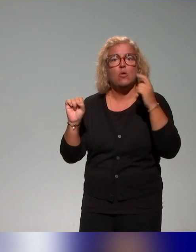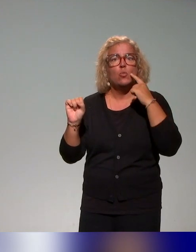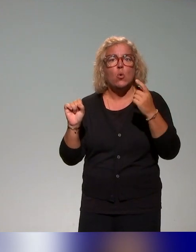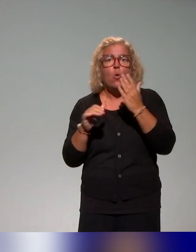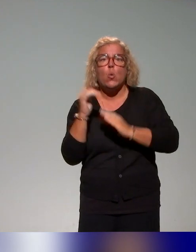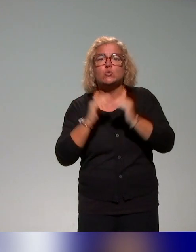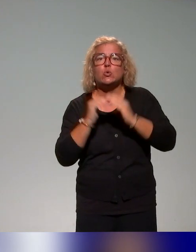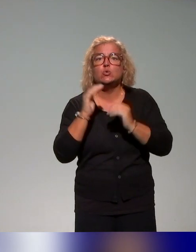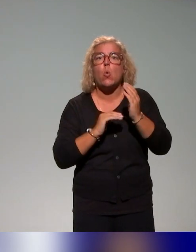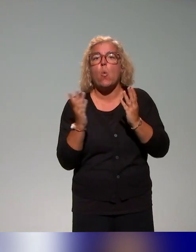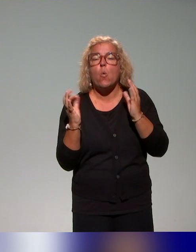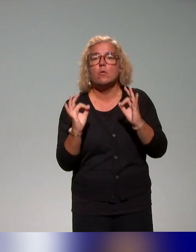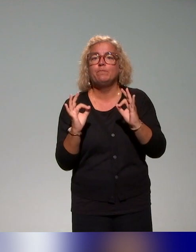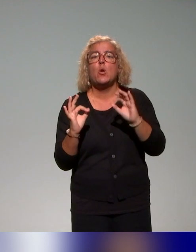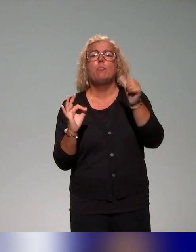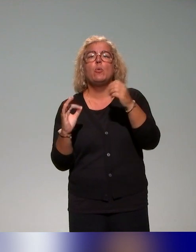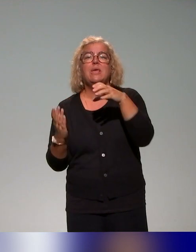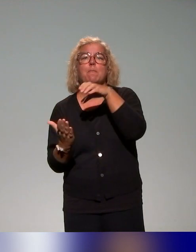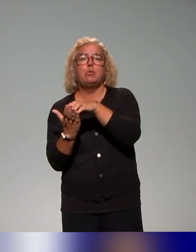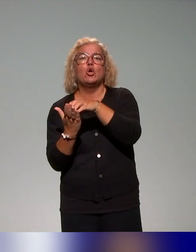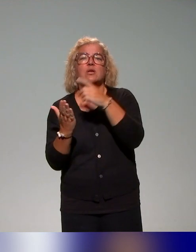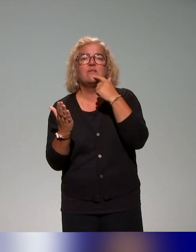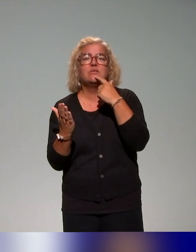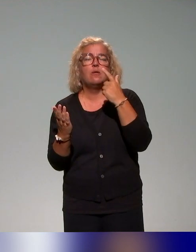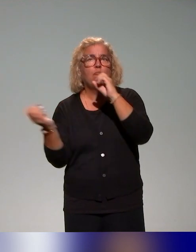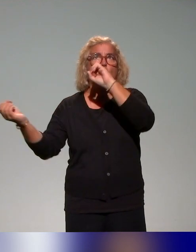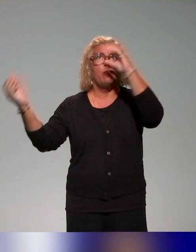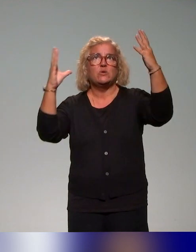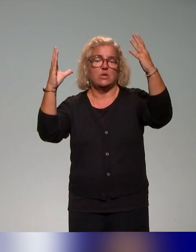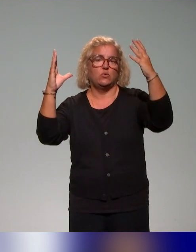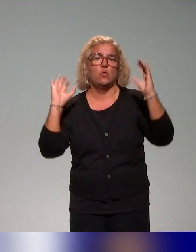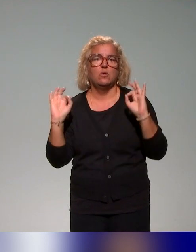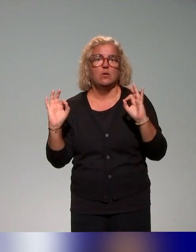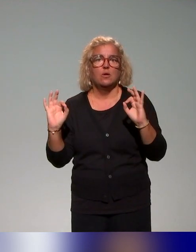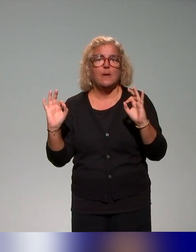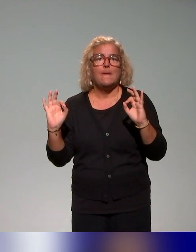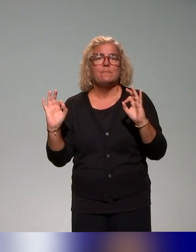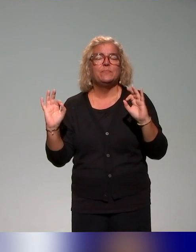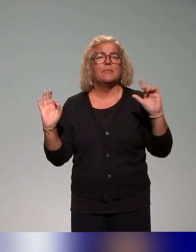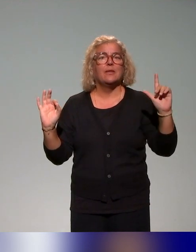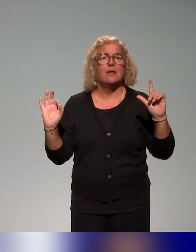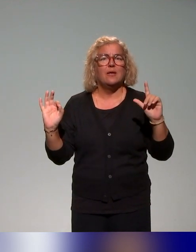Il y a un premier bloc avec des ressources autour des représentations, un deuxième bloc pour les besoins des étudiants, j'essaie d'accélérer